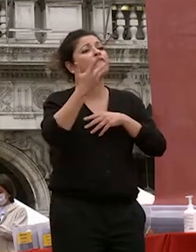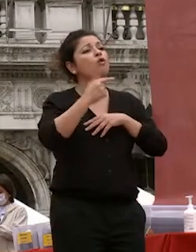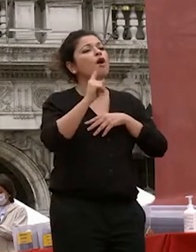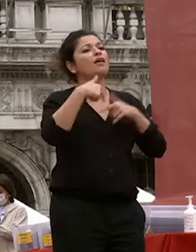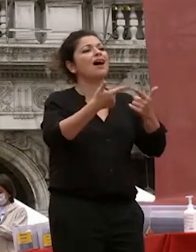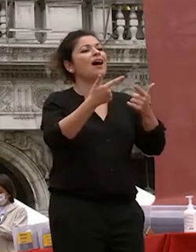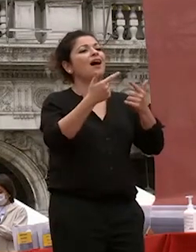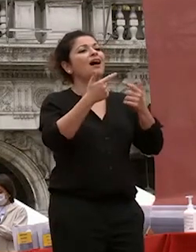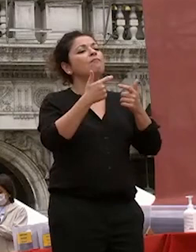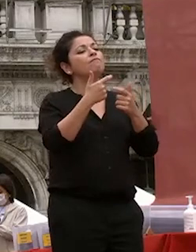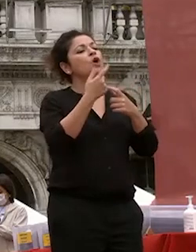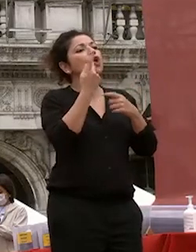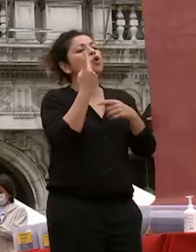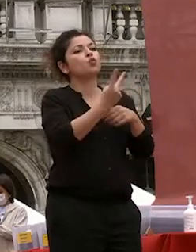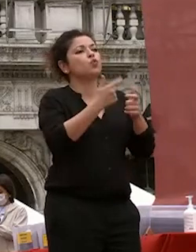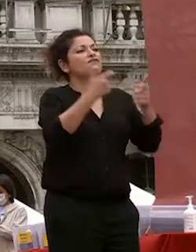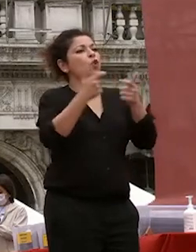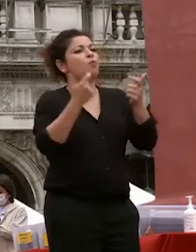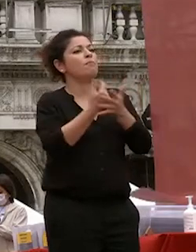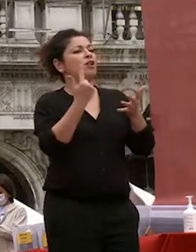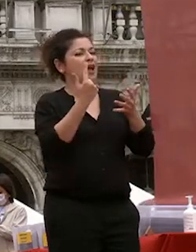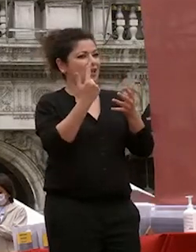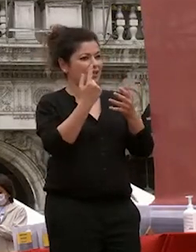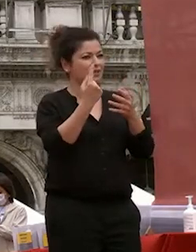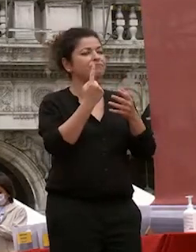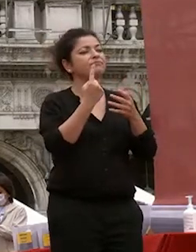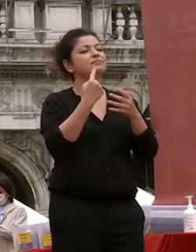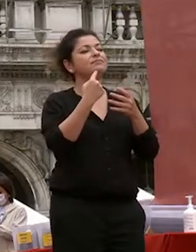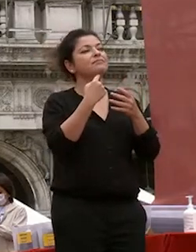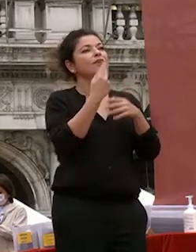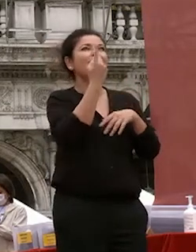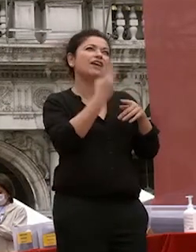formazione che ricorrono a me piace sempre fa tisane uno sull'altro